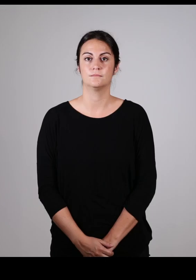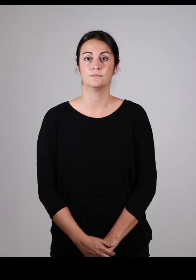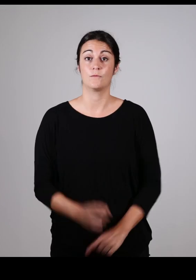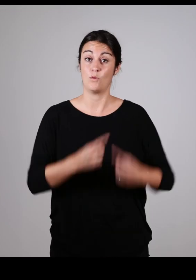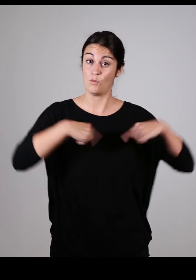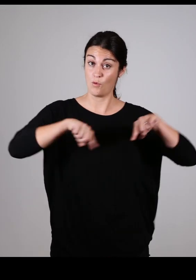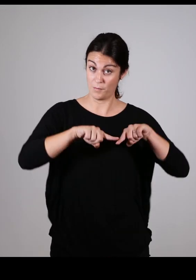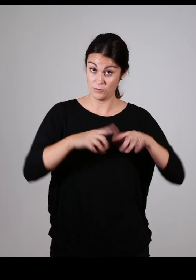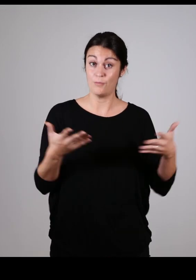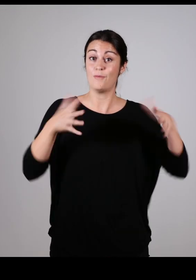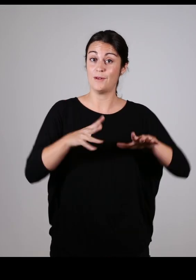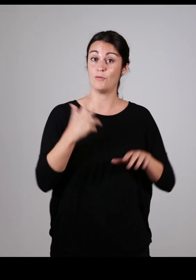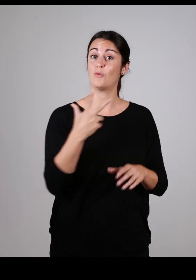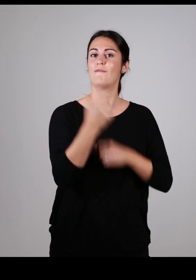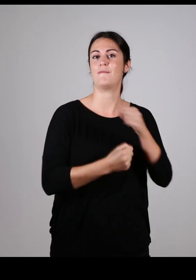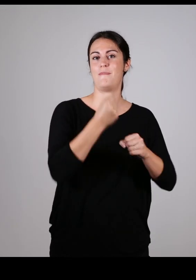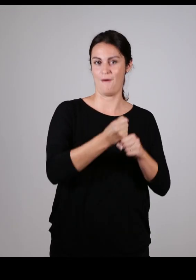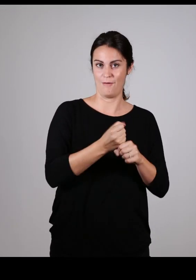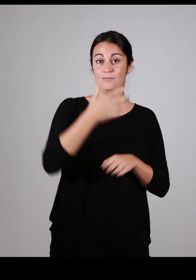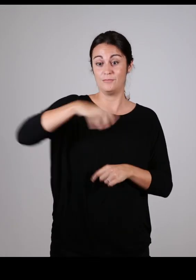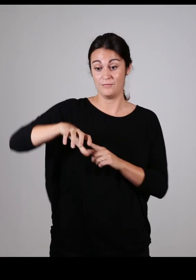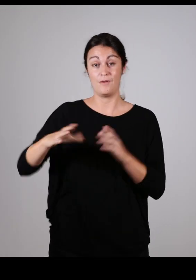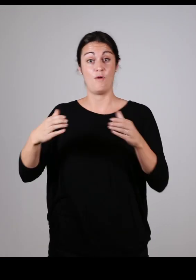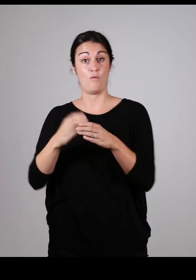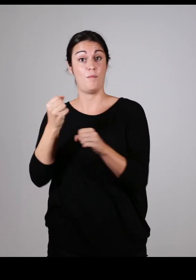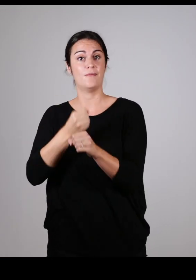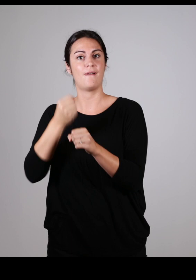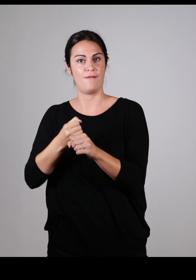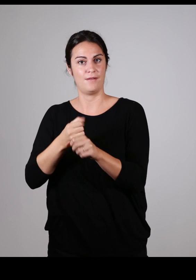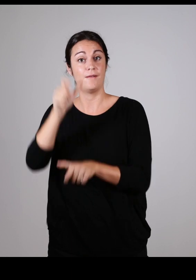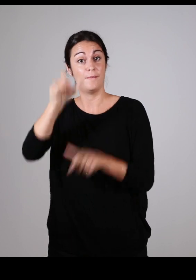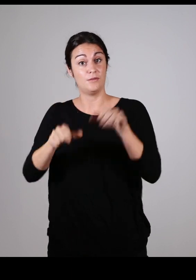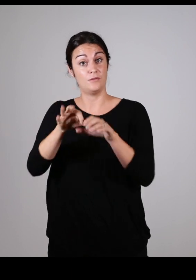La Commission qui se réunit 3 fois par an, a créé un groupe de travail,